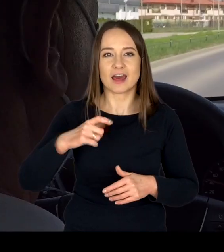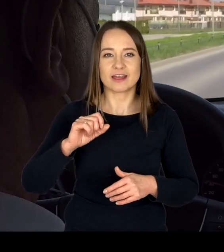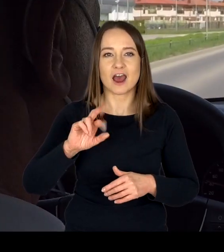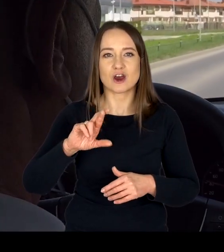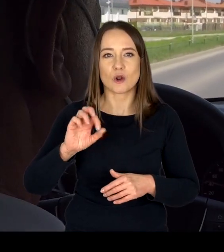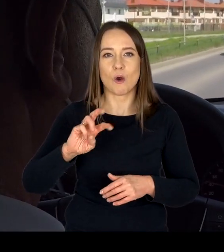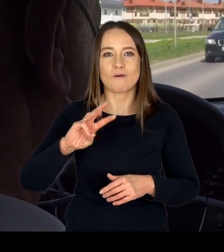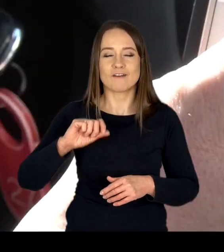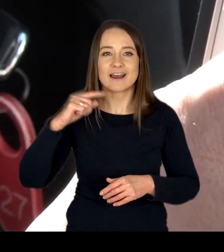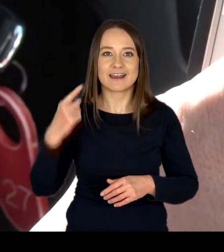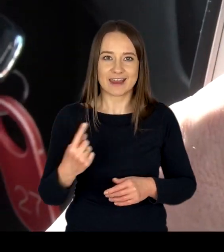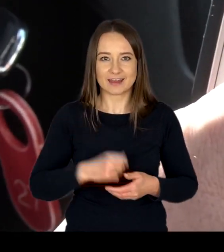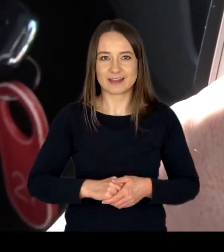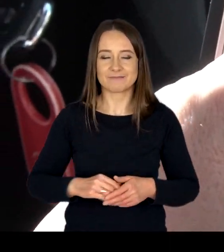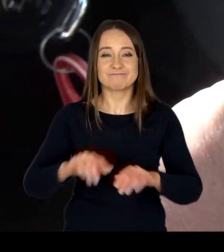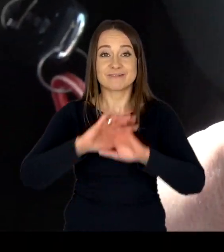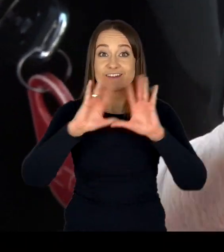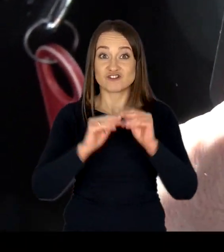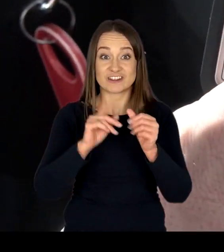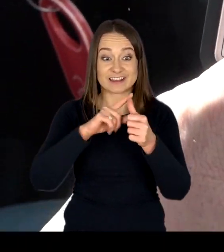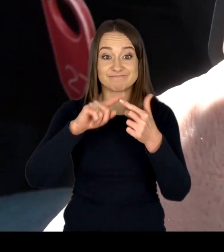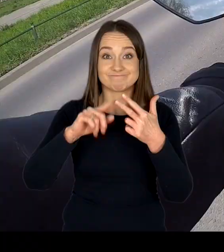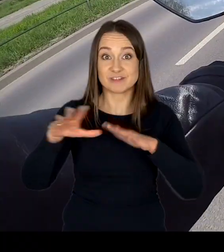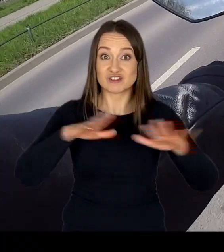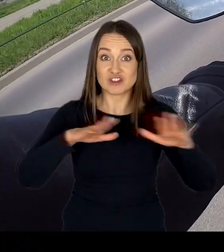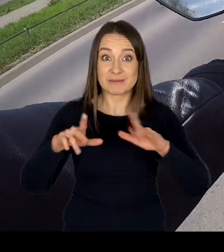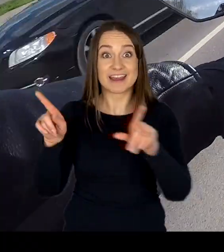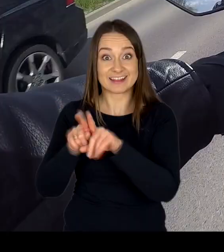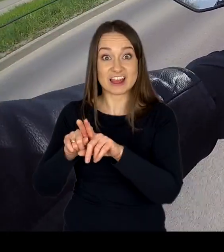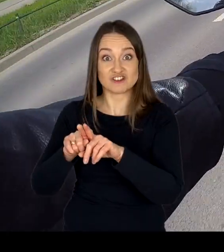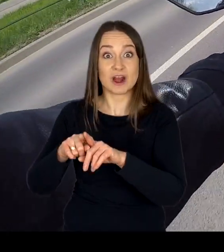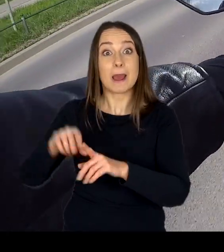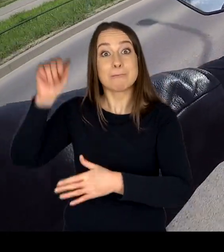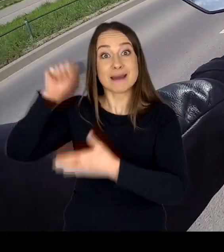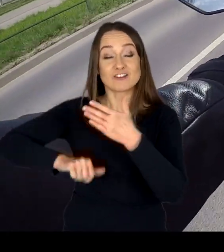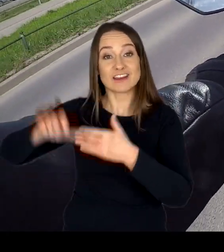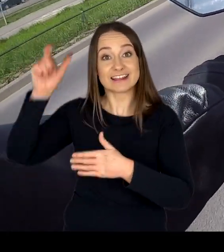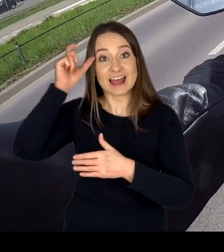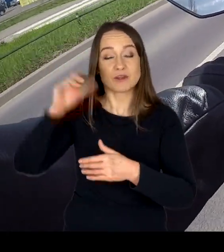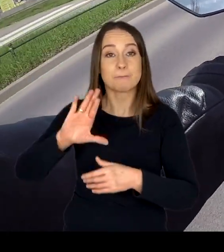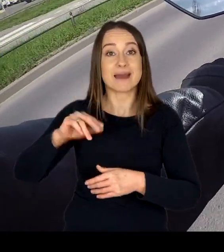Infrastruktura wszystkich miejsc egzaminowana oraz Mazowieckiego Centrum BRD w Modlinie